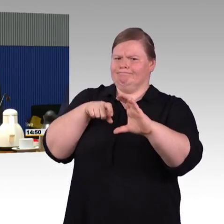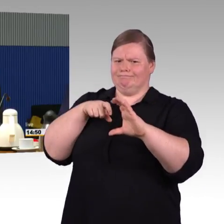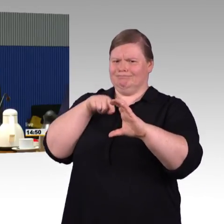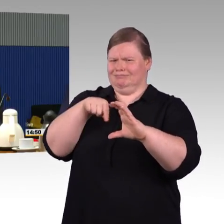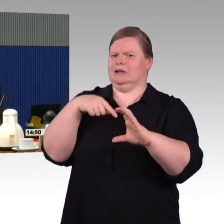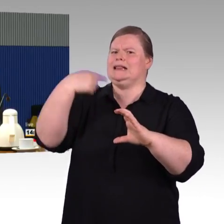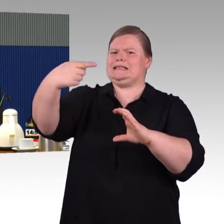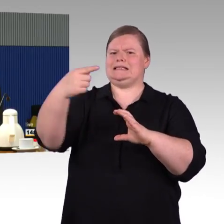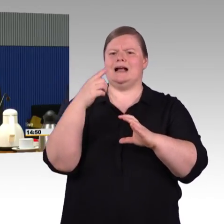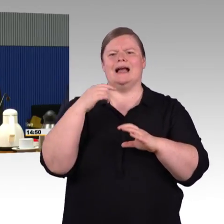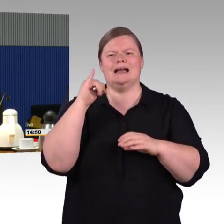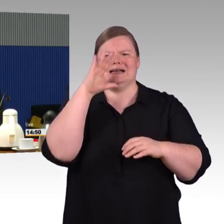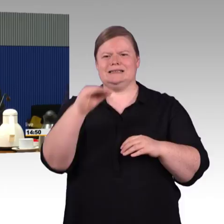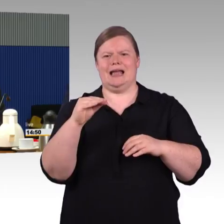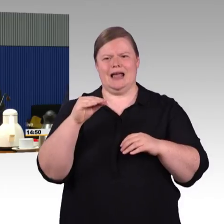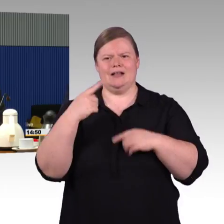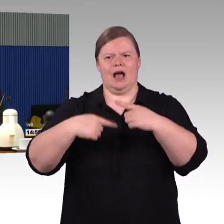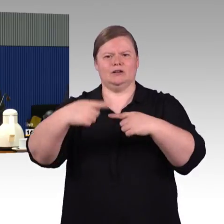Vielleicht bevor ich auf die Frage, die direkt an mich gestellt ist,